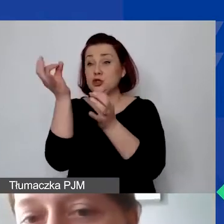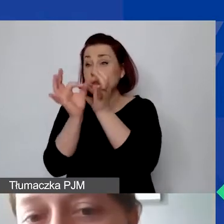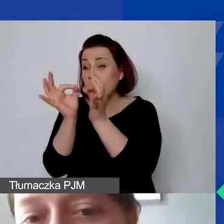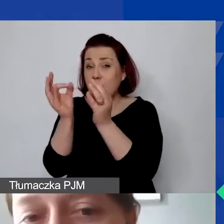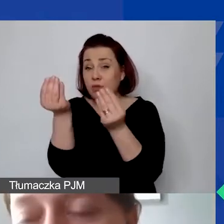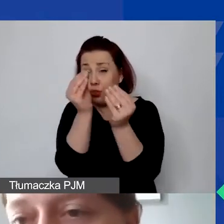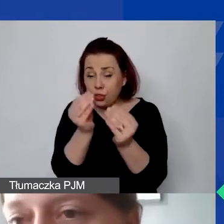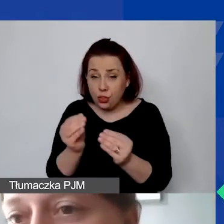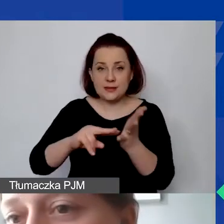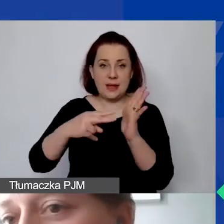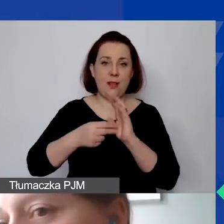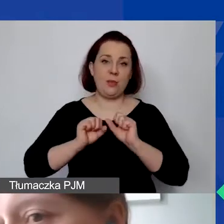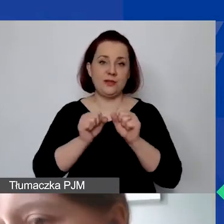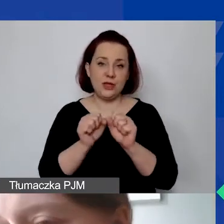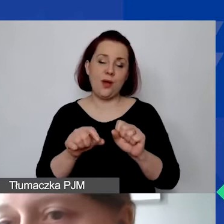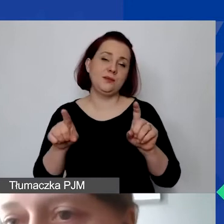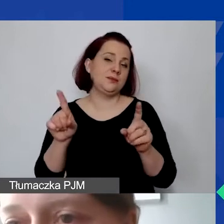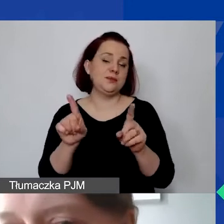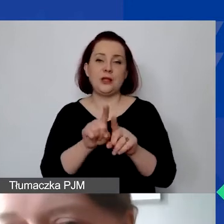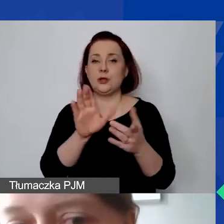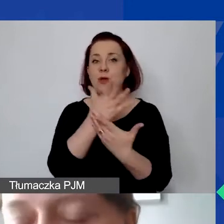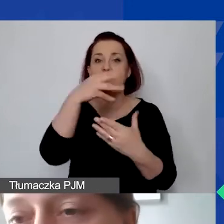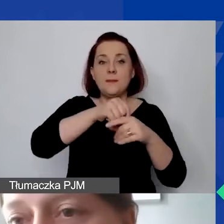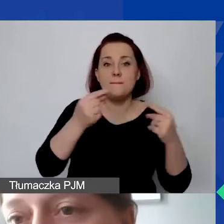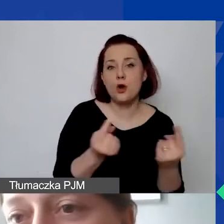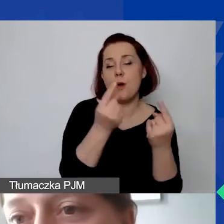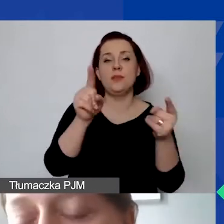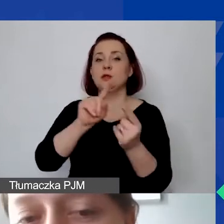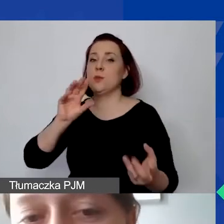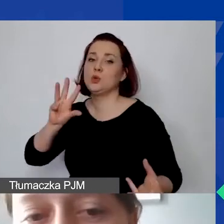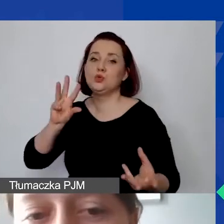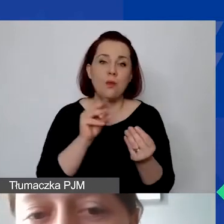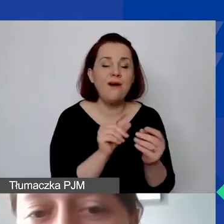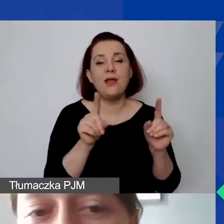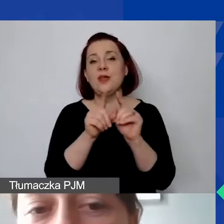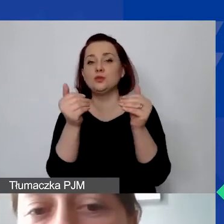zaplanować działania, określić np. promocje, także ewaluacje. Mogą to być odrębne działania.